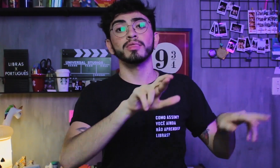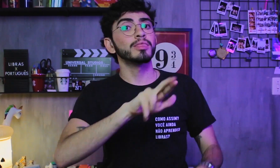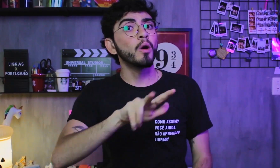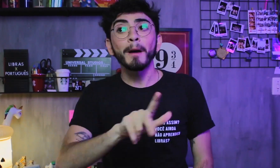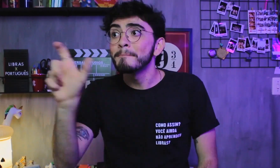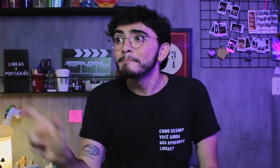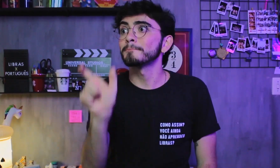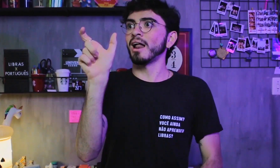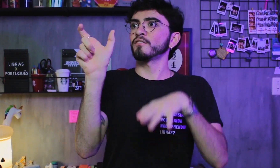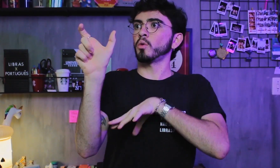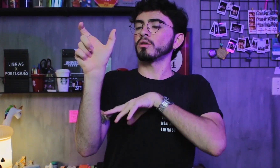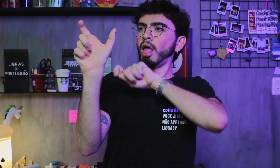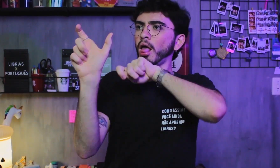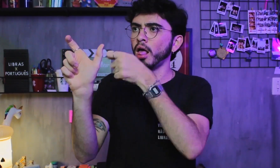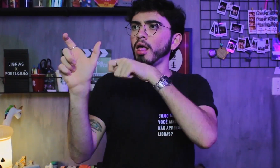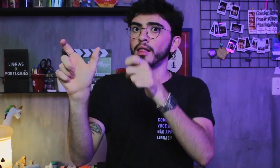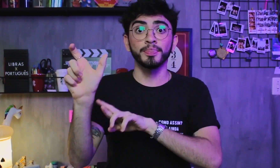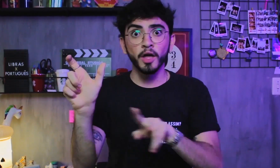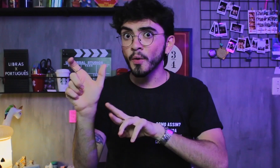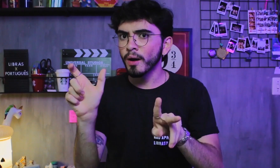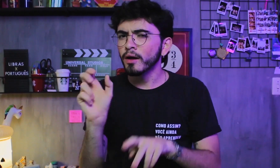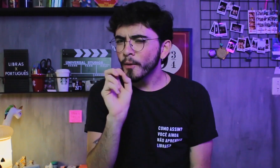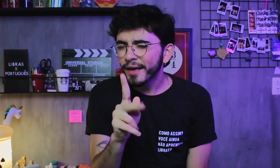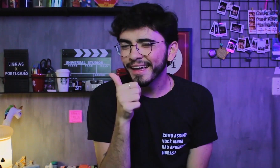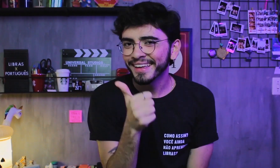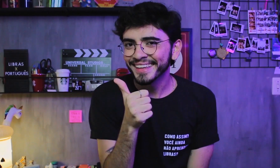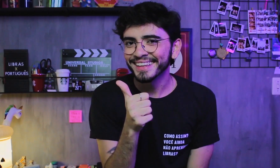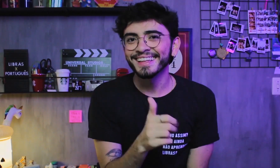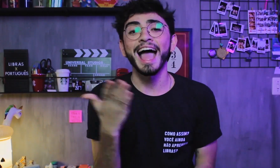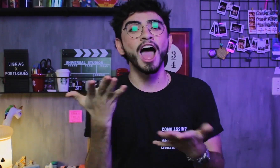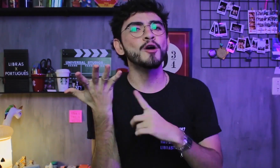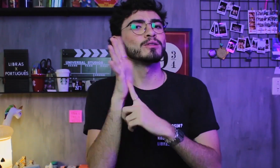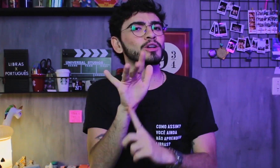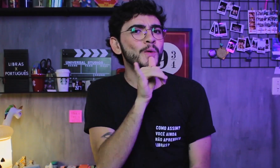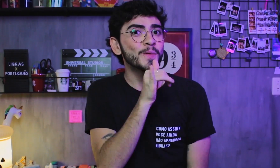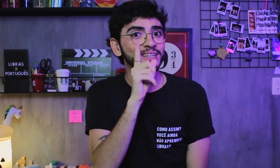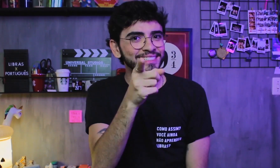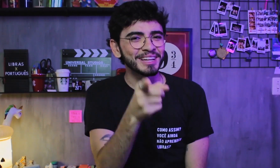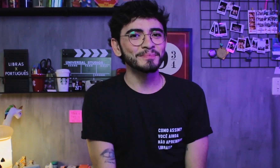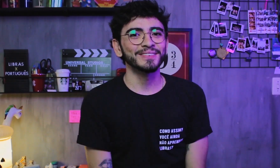que não são significados correspondentes as palavras do Português, ok? Vou mostrar um exemplo para vocês: